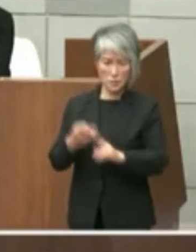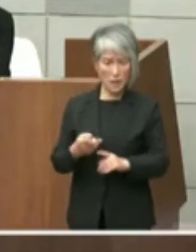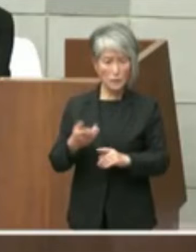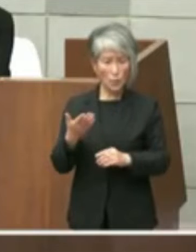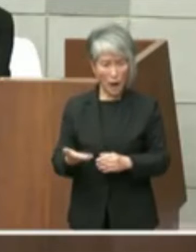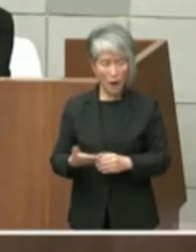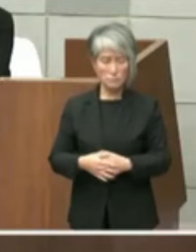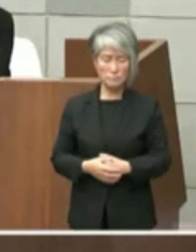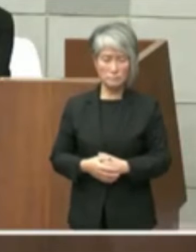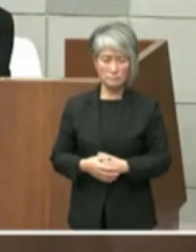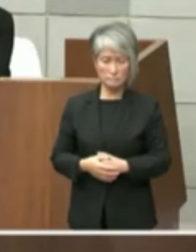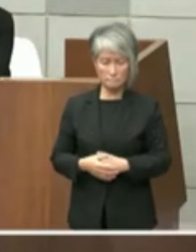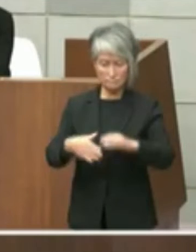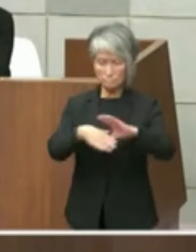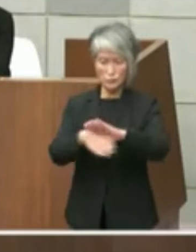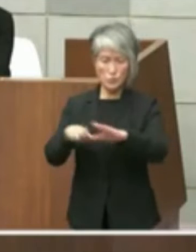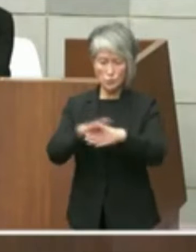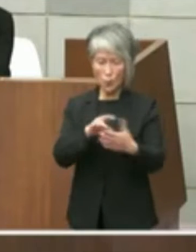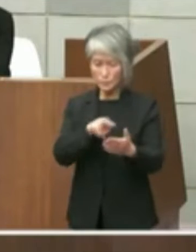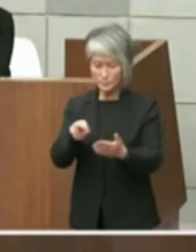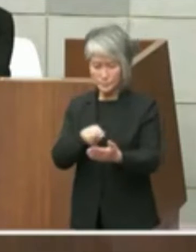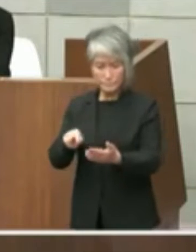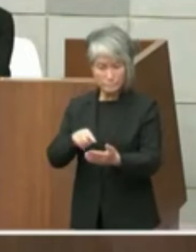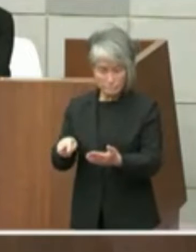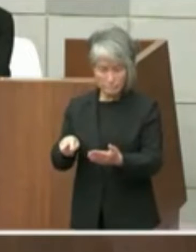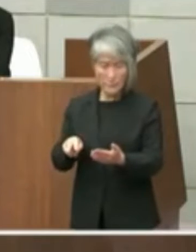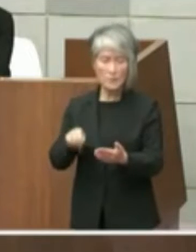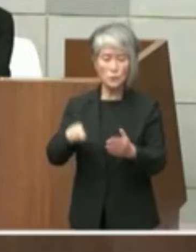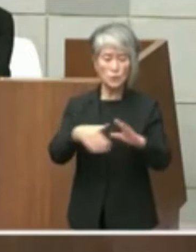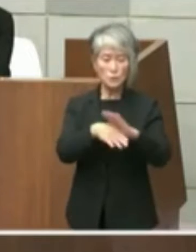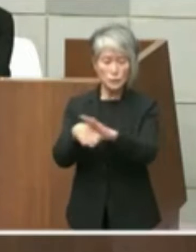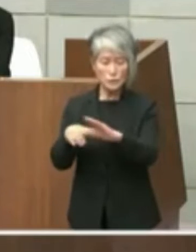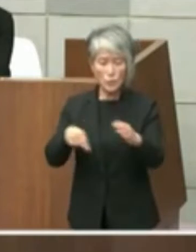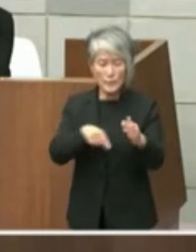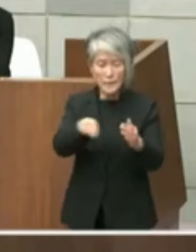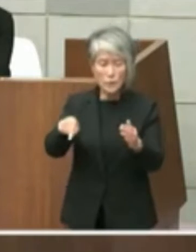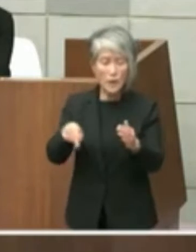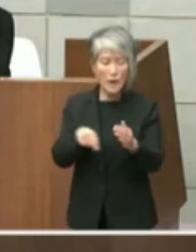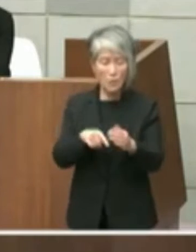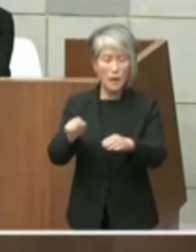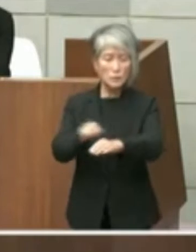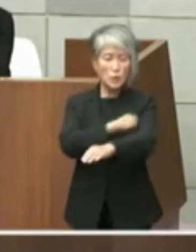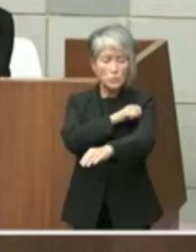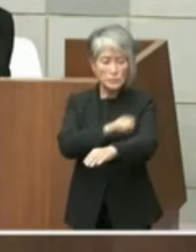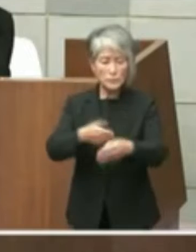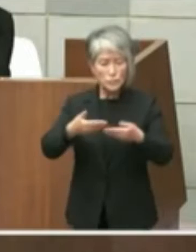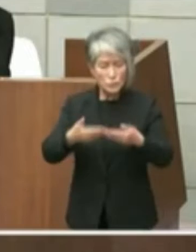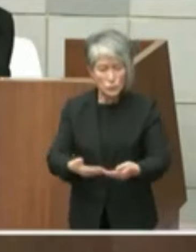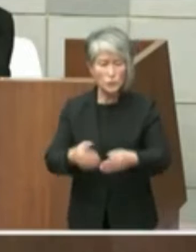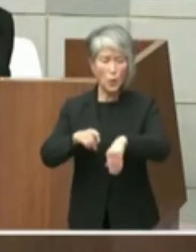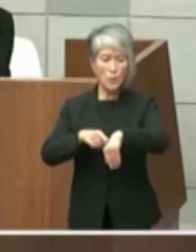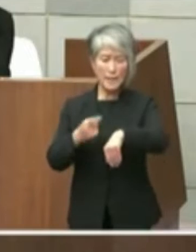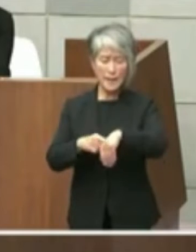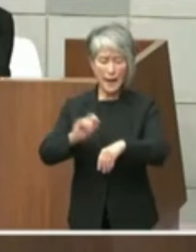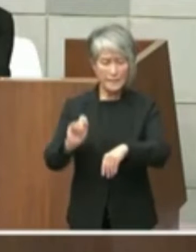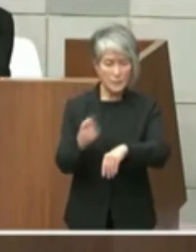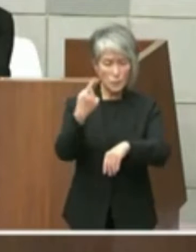文章を拝見いたしましたがその文面からは 特段重要性や緊急性は感じられませんでし